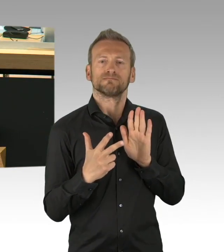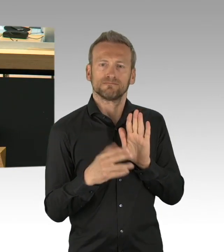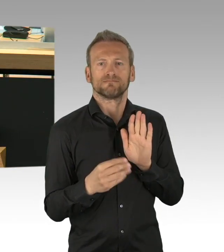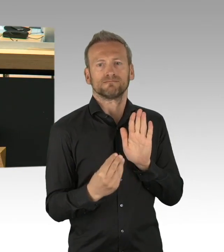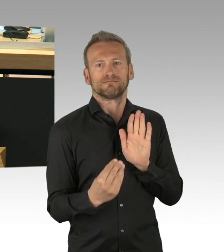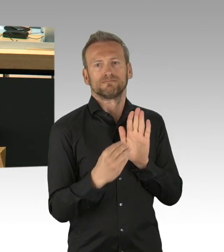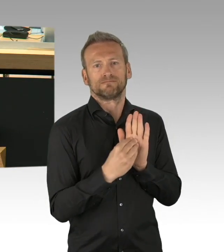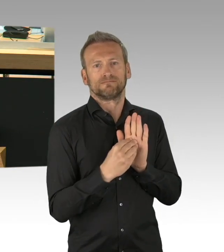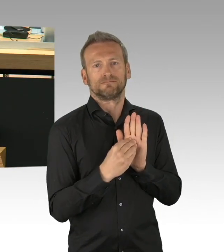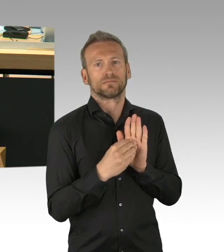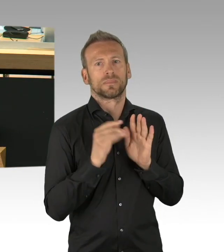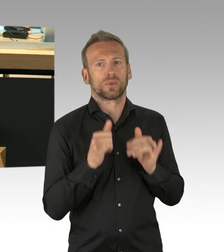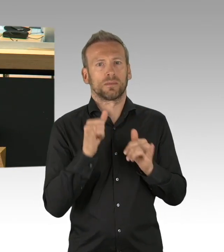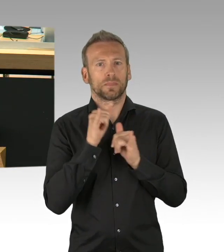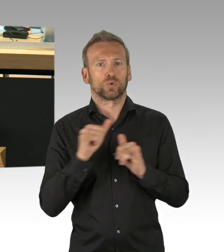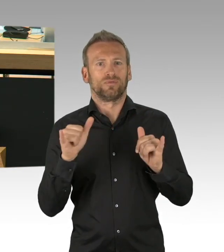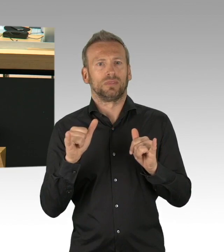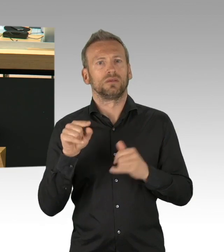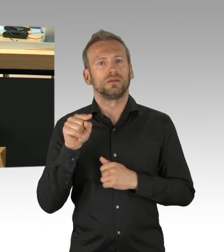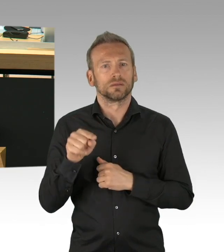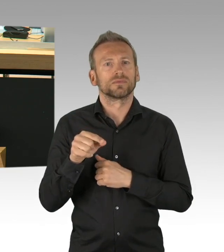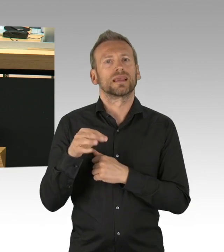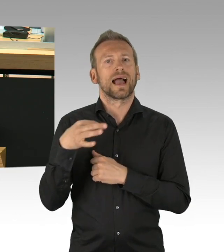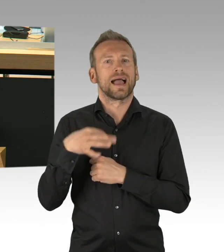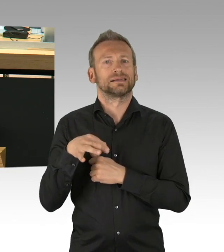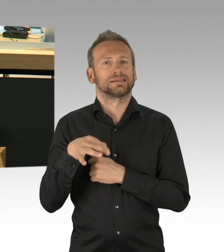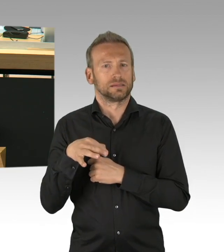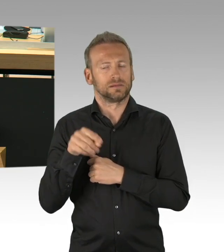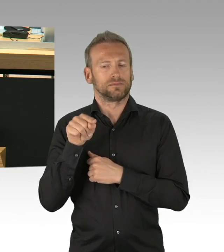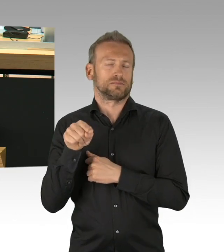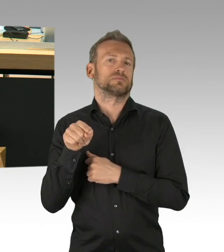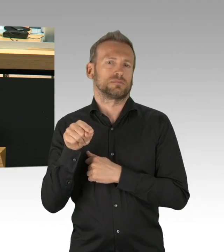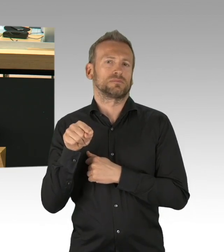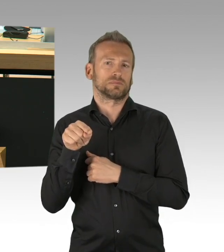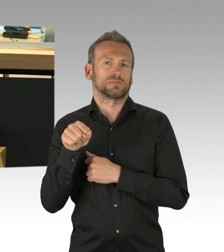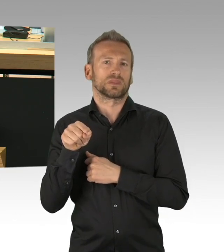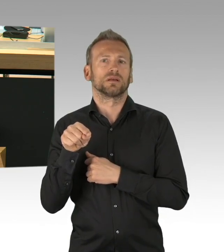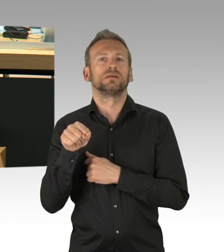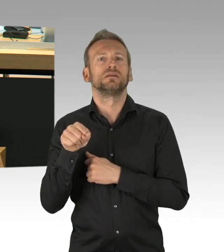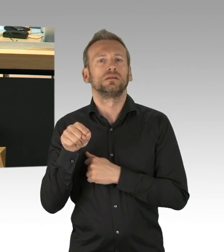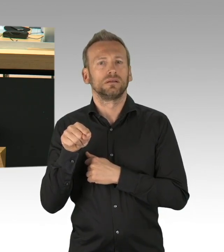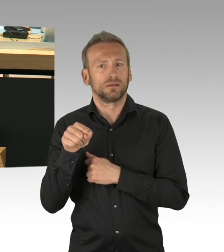Sondern es geht um die Herstellung von Transparenz, das ist das was uns wichtig ist, wir müssen nach unserer Einschätzung